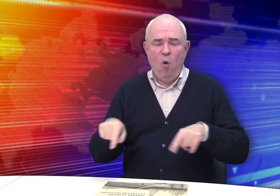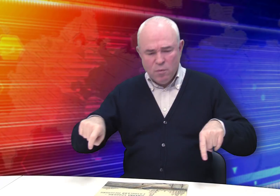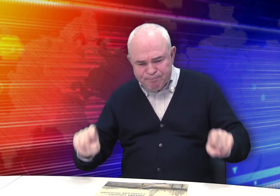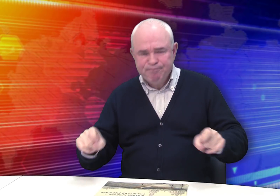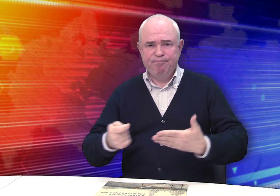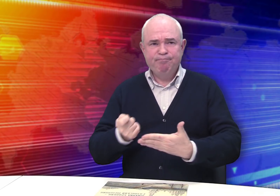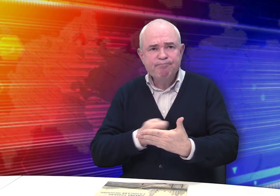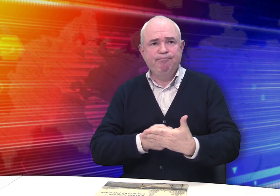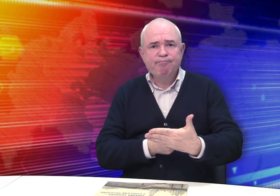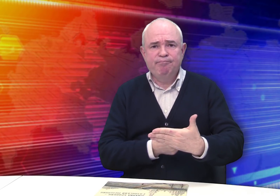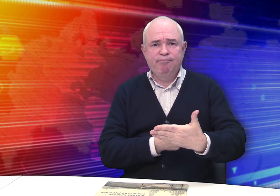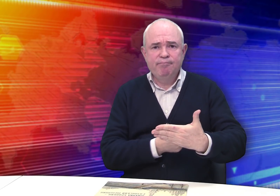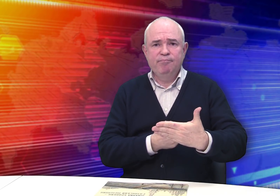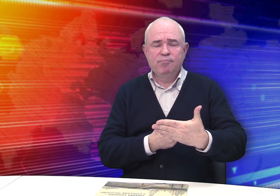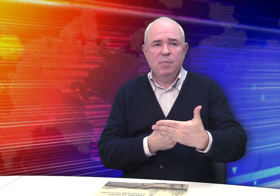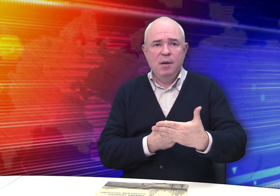И он сидел и рисовал…